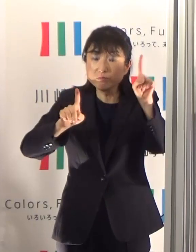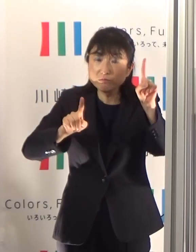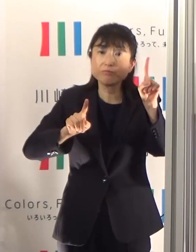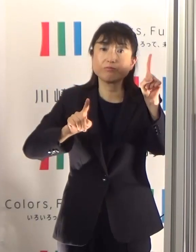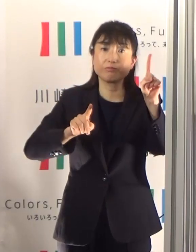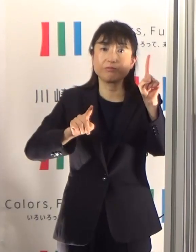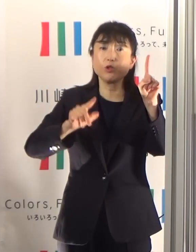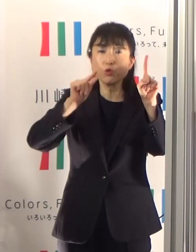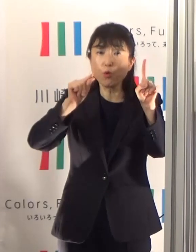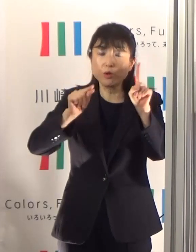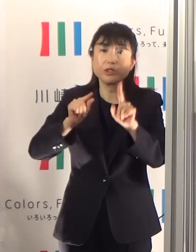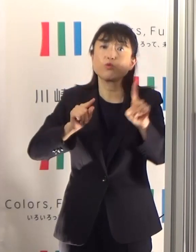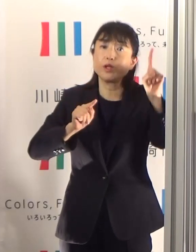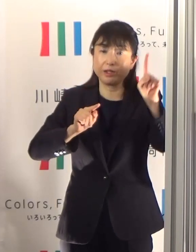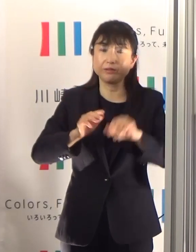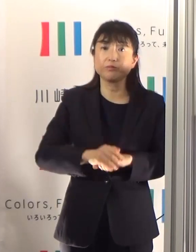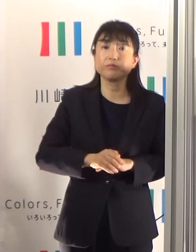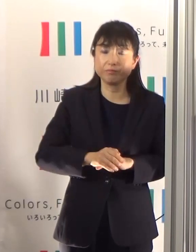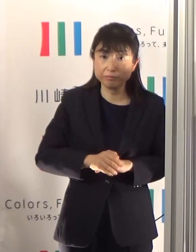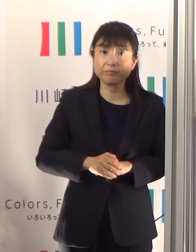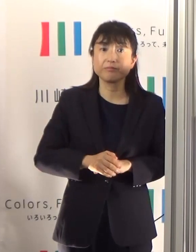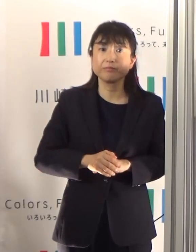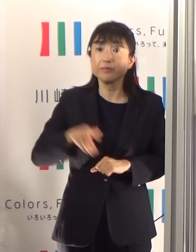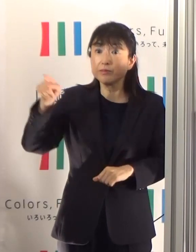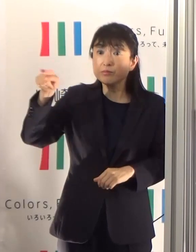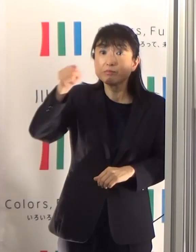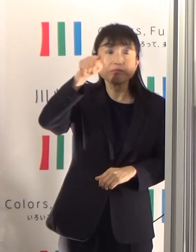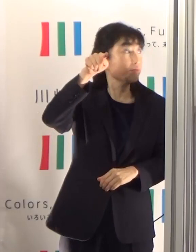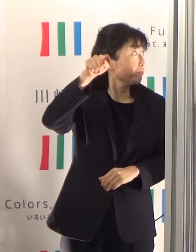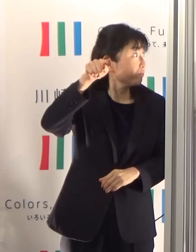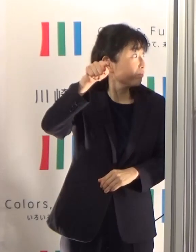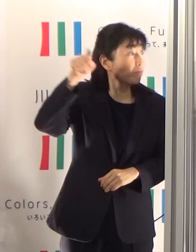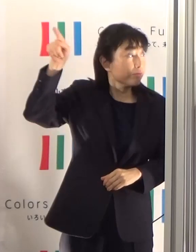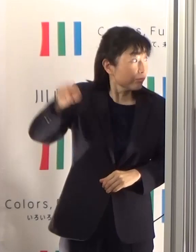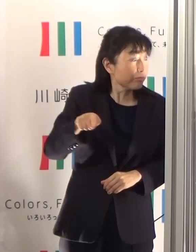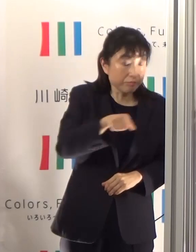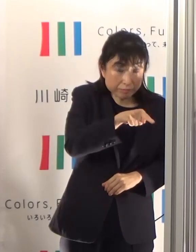それから週あたりの陽性者増加比ということでありますけども、